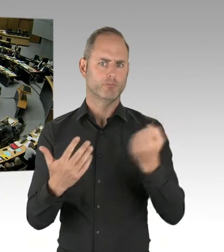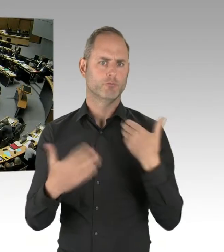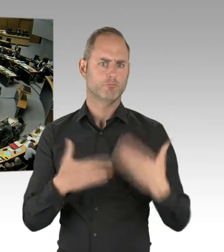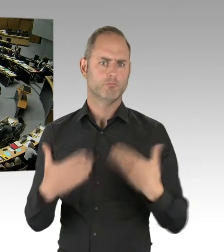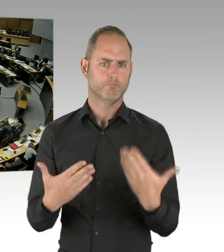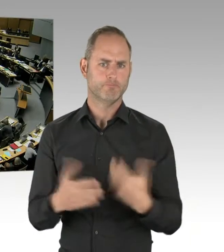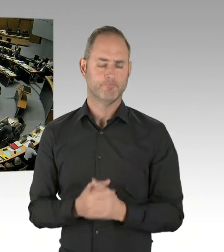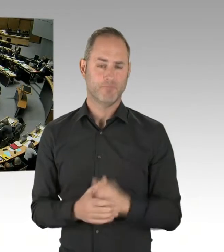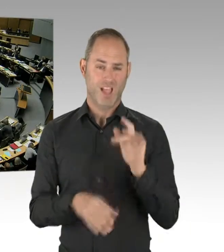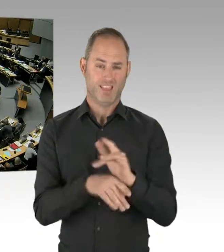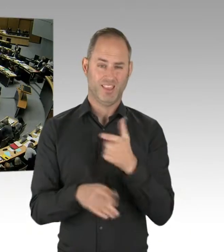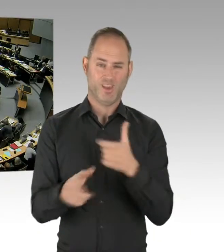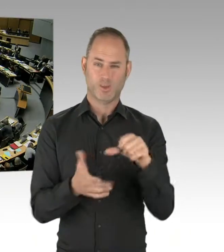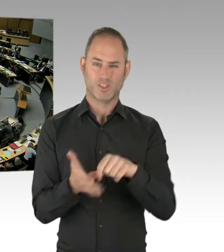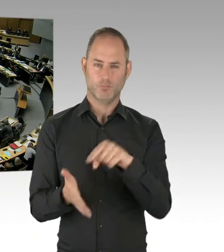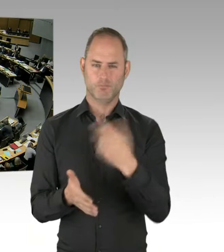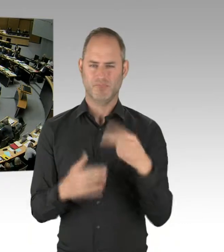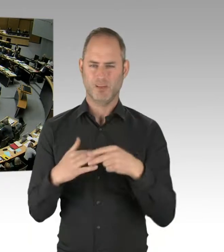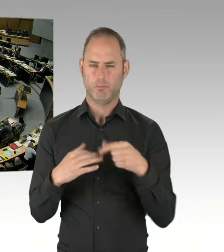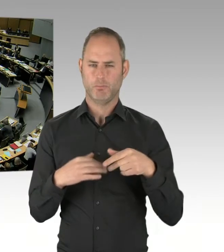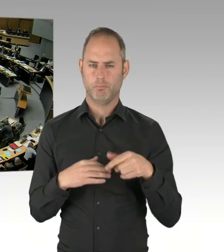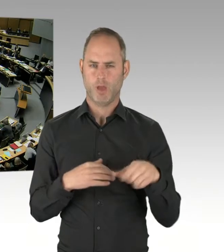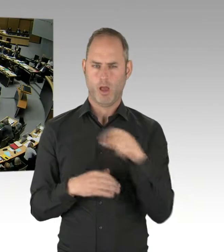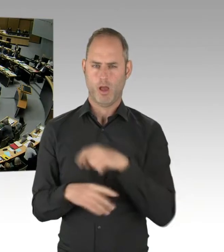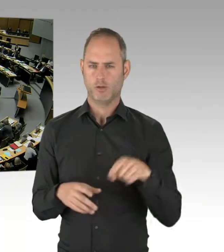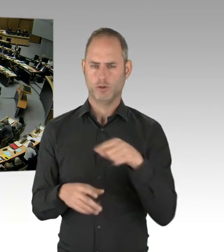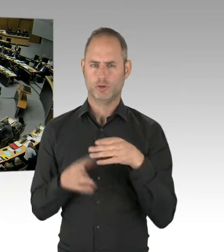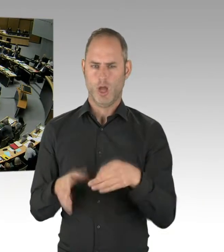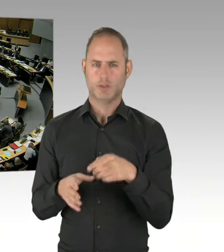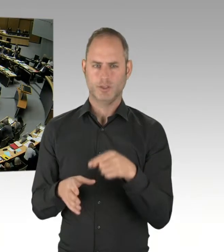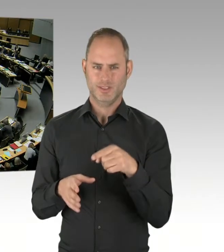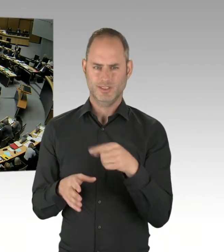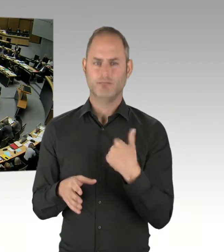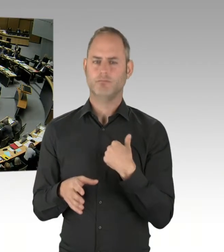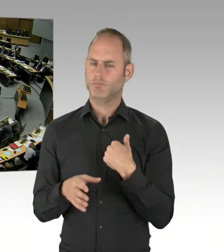(Präsidium) Vielen Dank. Kommen wir zur nächsten Frage. Für die Fraktion der FDP hat jetzt das Wort Herr Abgeordneter Swyter.